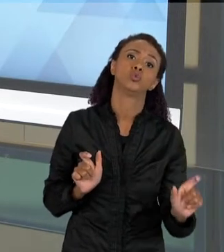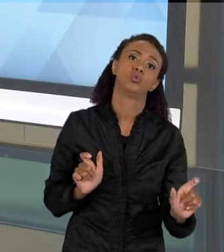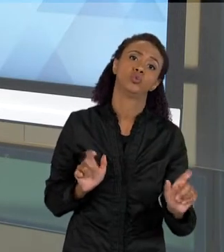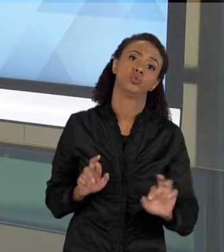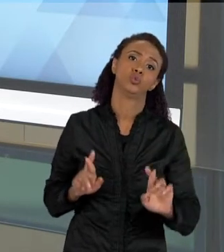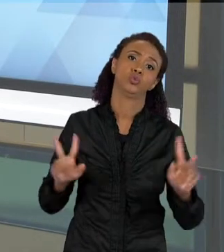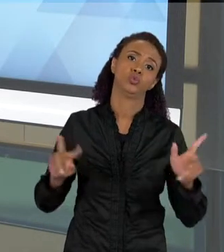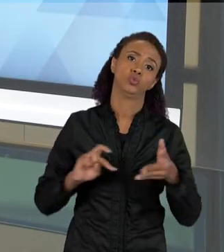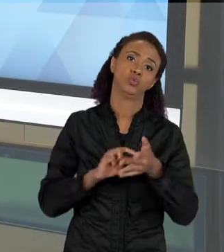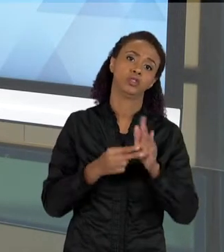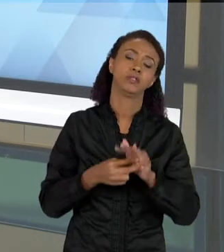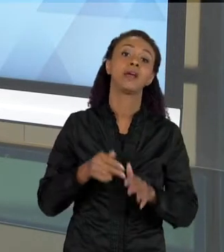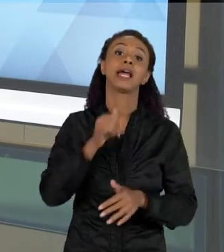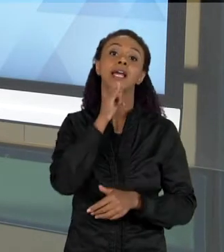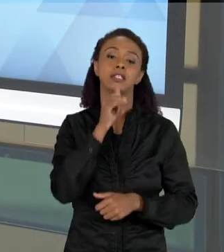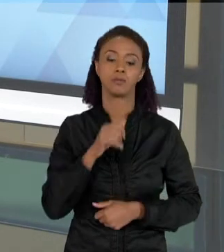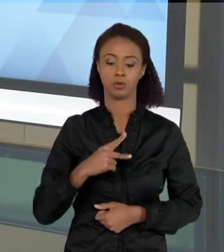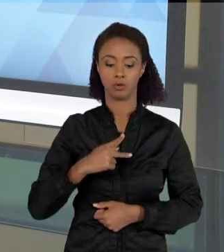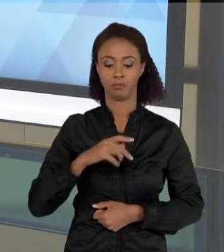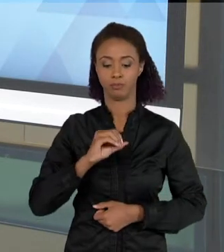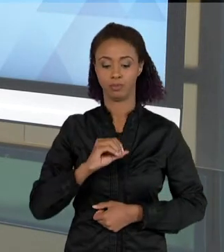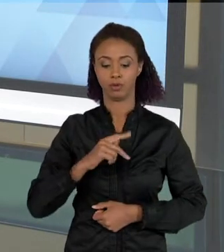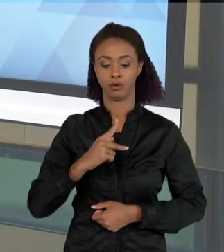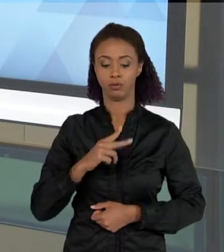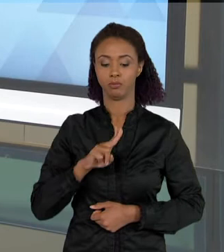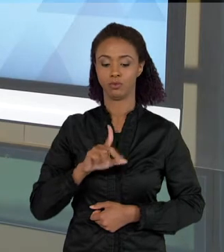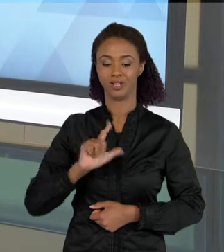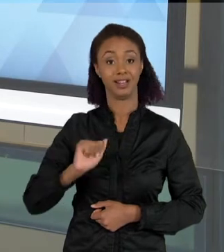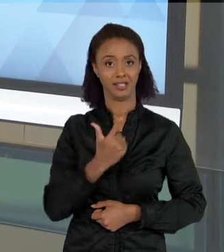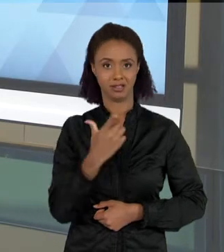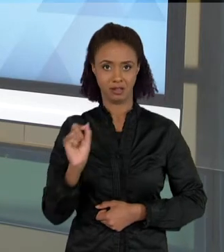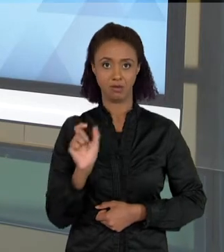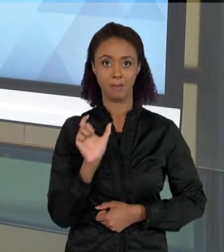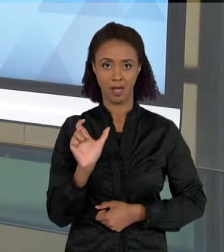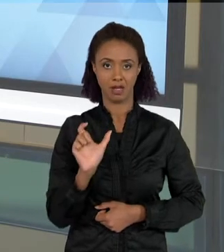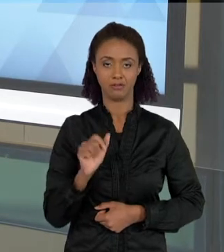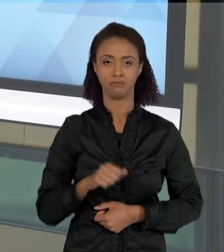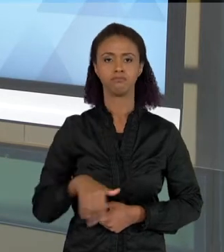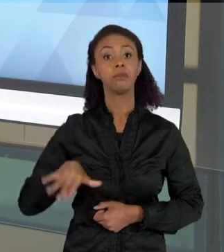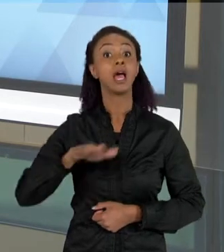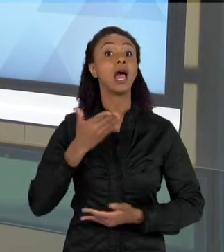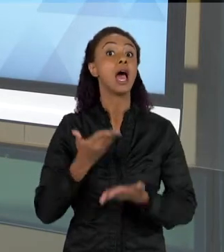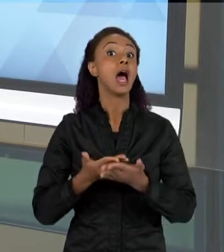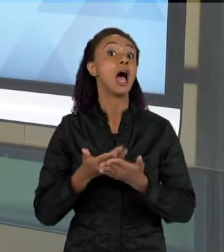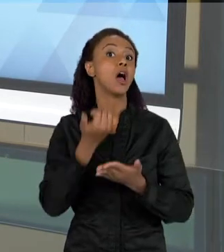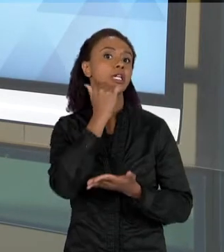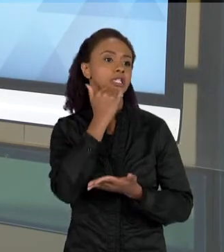"POPULAÇÃO", QUANDO EU FALO POPULAÇÃO NUMA AULA DE CIÊNCIAS, EU POSSO ESTAR ME REFERINDO, TANTO A UMA POPULAÇÃO DE